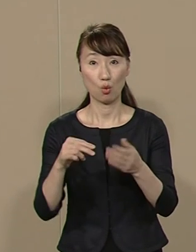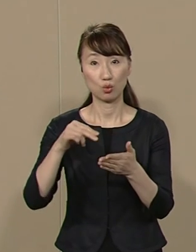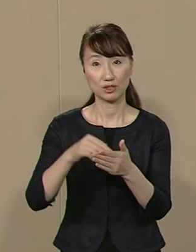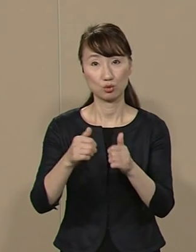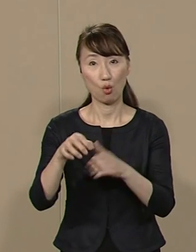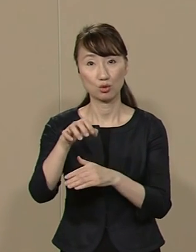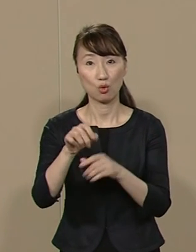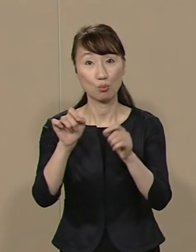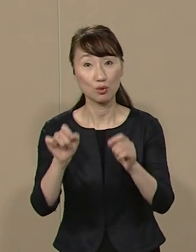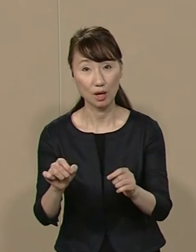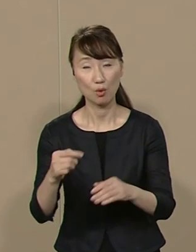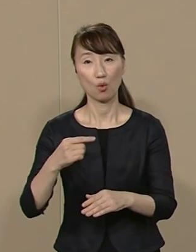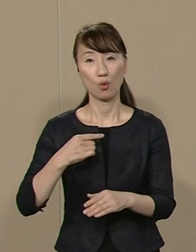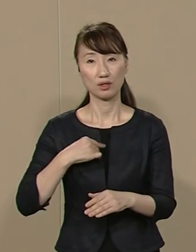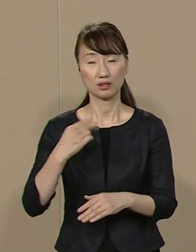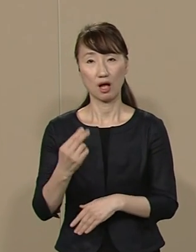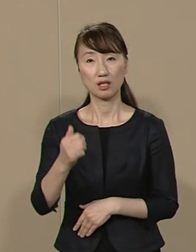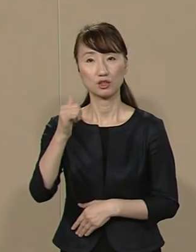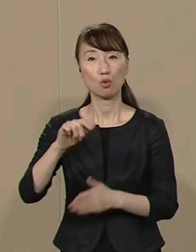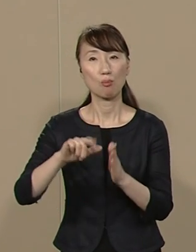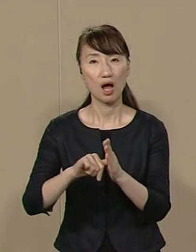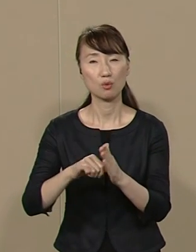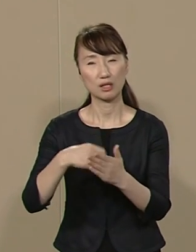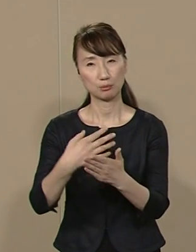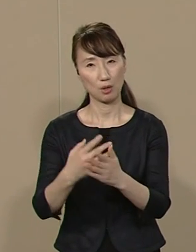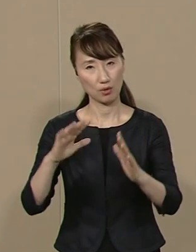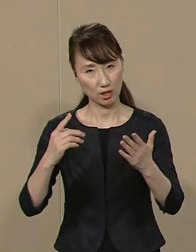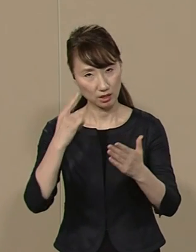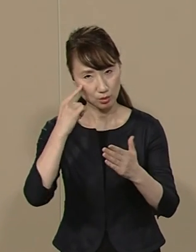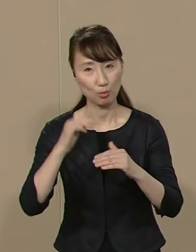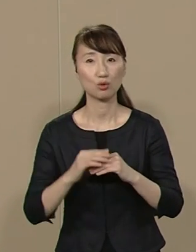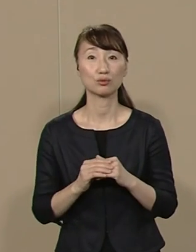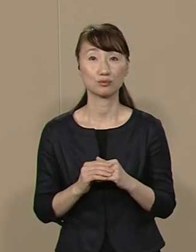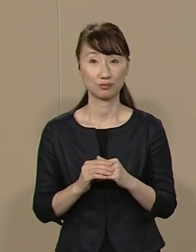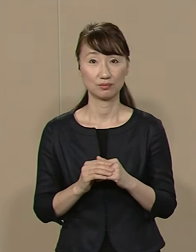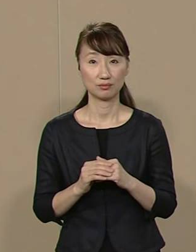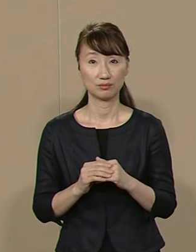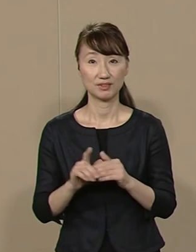私が知事であれば あんなへまはいたしません 時代を先取りし